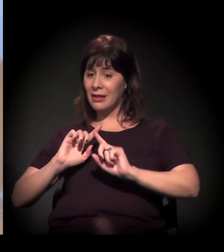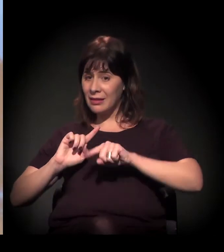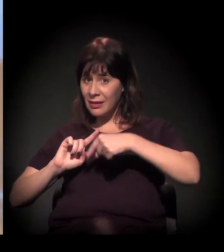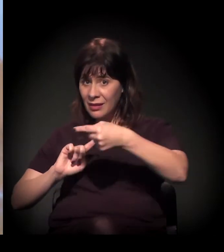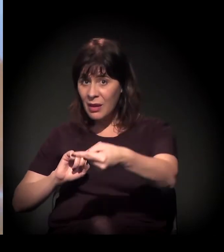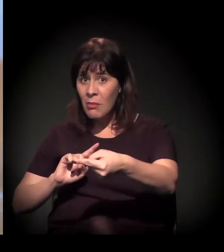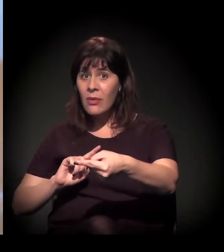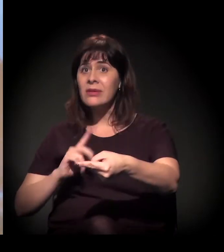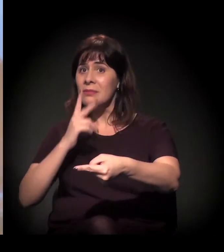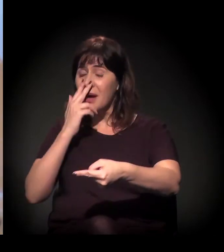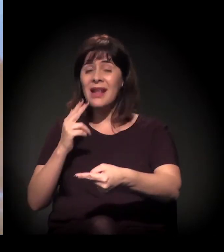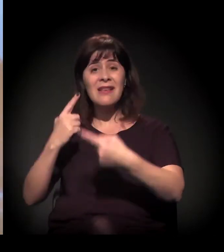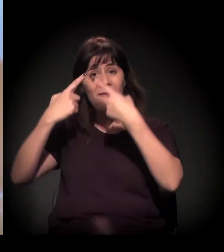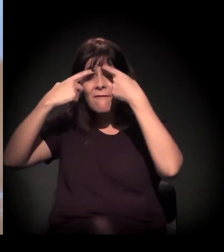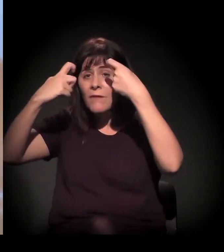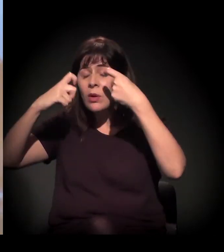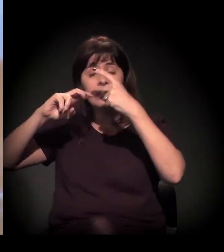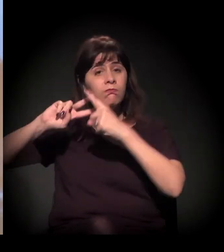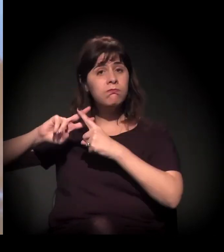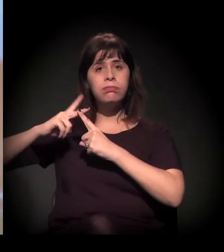cotidianamente mais violenta,